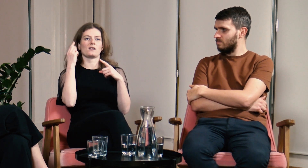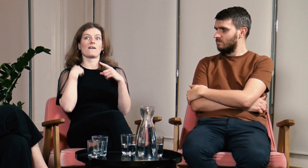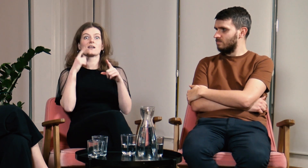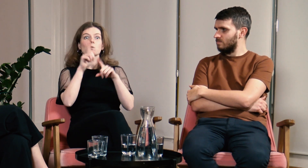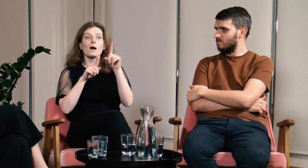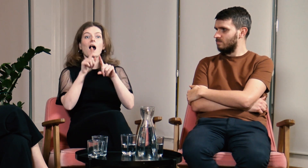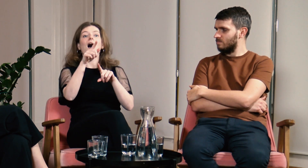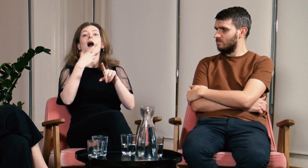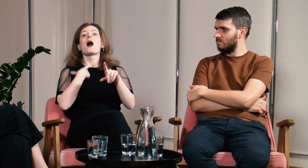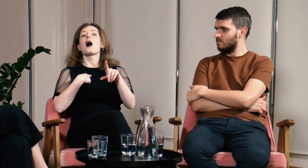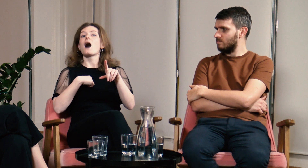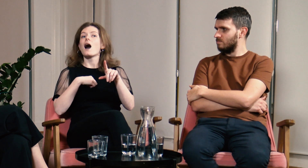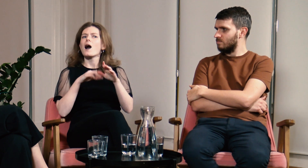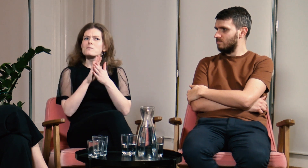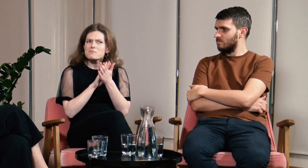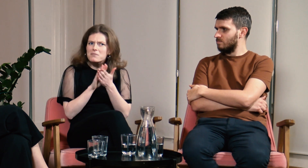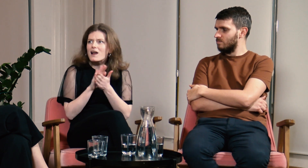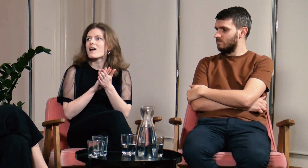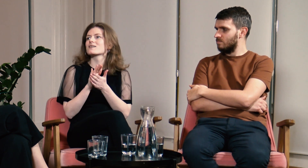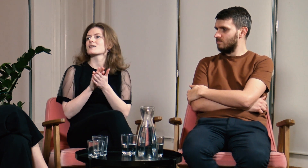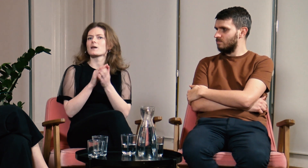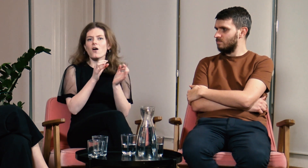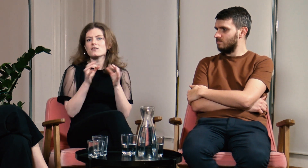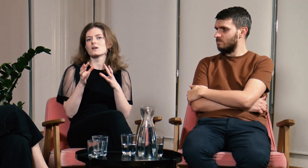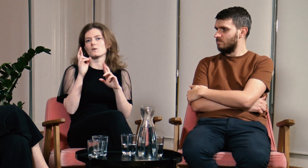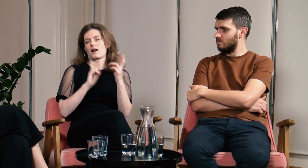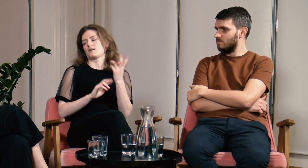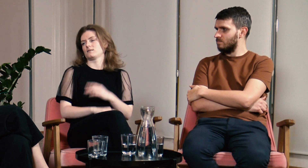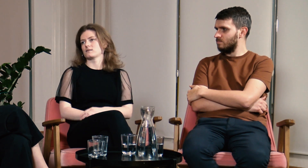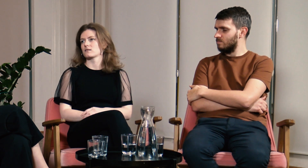Po wytłumaczeniu słyszący często reflektują się i przepraszają.